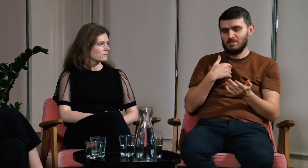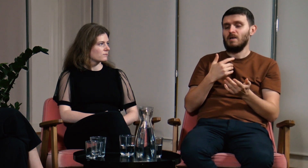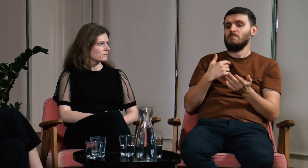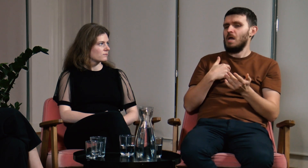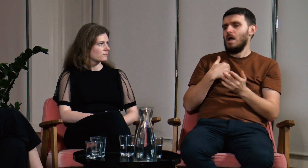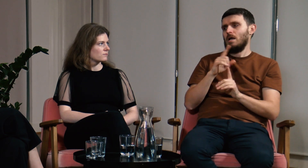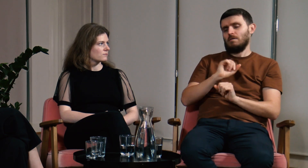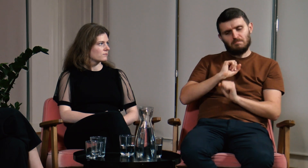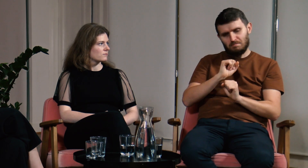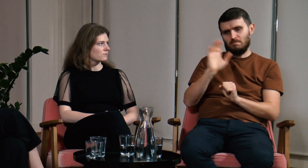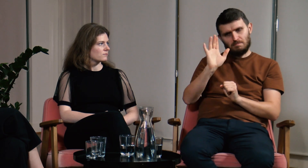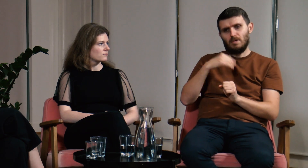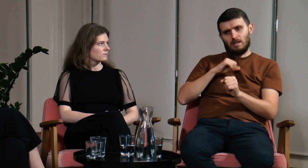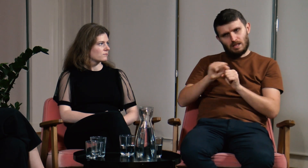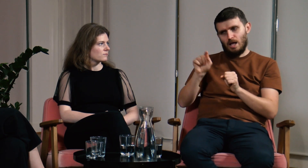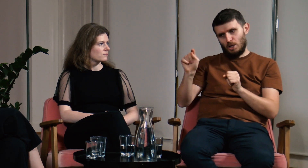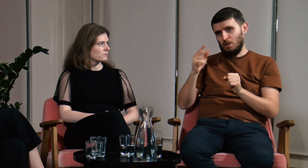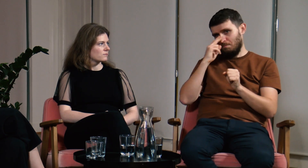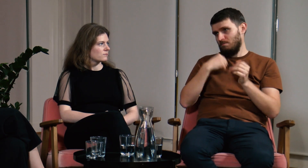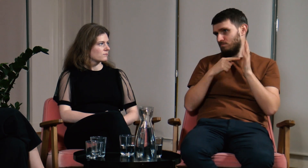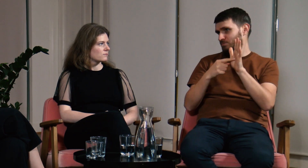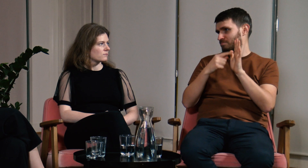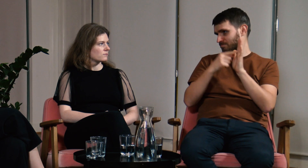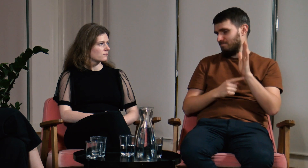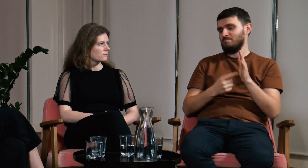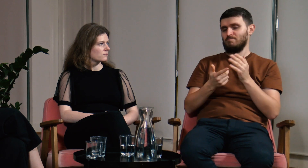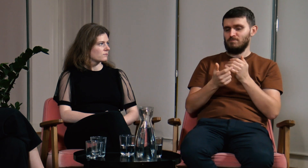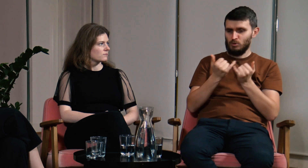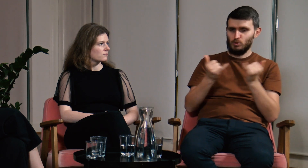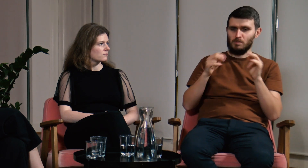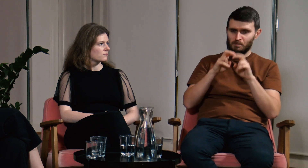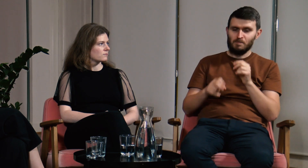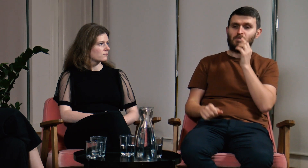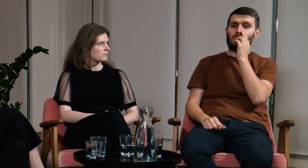Ja jednak dalej twardo stałem przy swoim i wskazywałem źródła, badania, na których się opierałem.